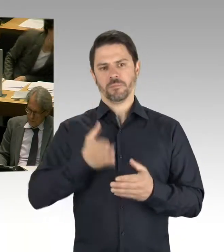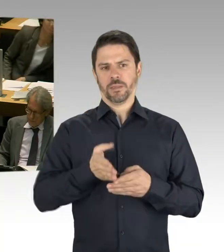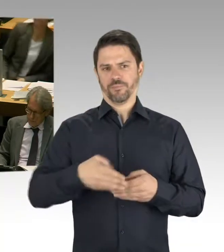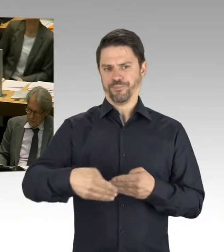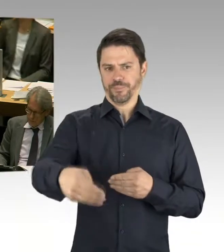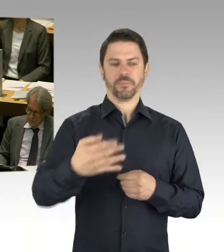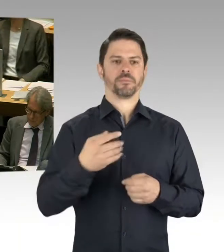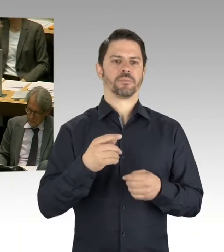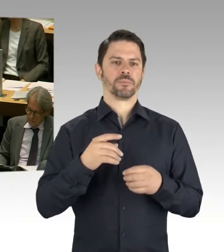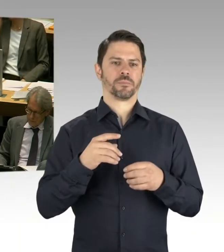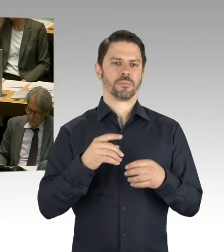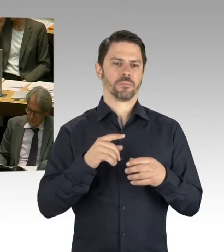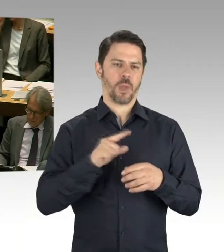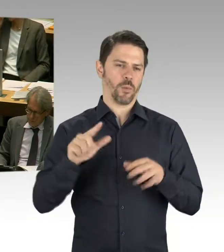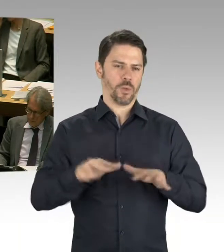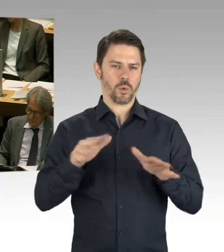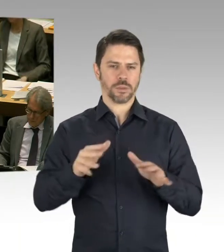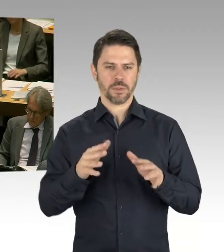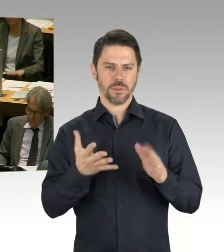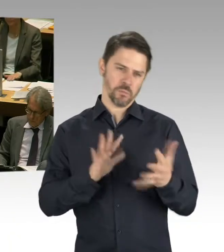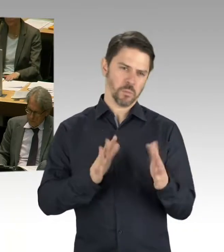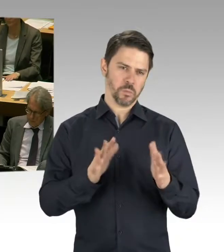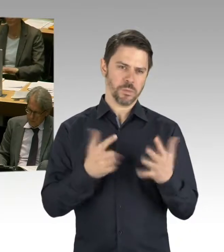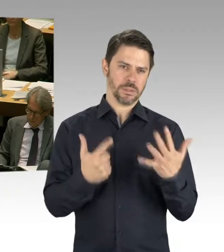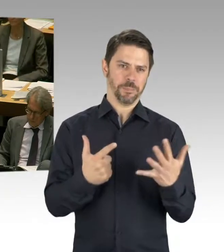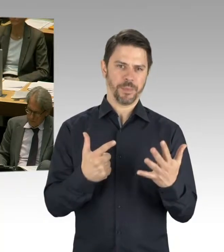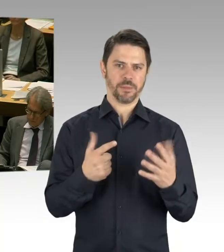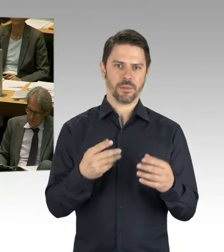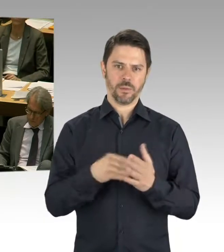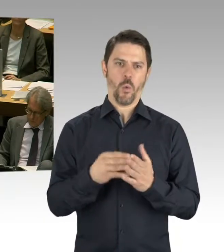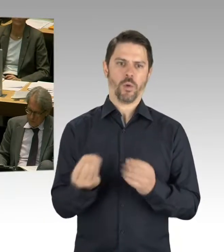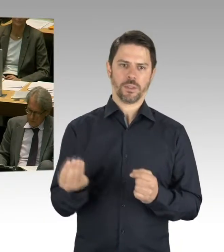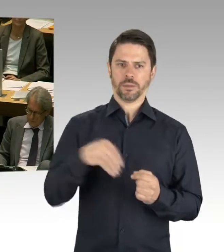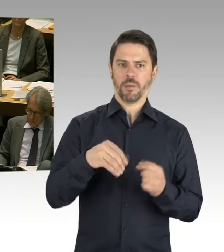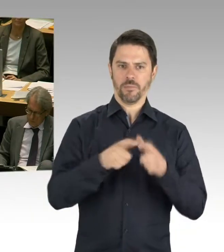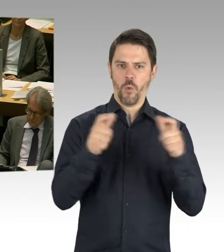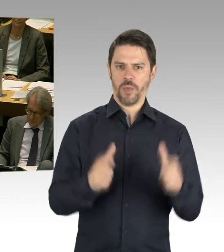auch auseinandergesetzt haben und gesagt haben, es ist eine Riesenchance, Schulen zu bauen im Land Berlin.